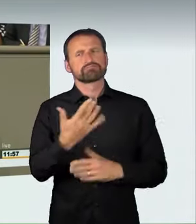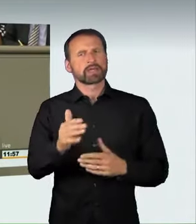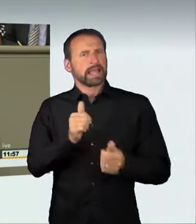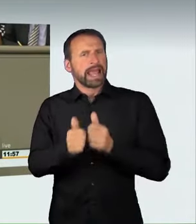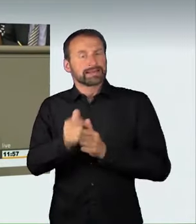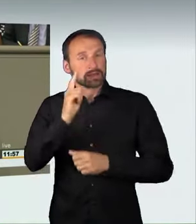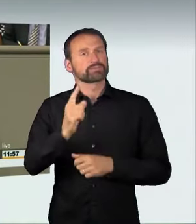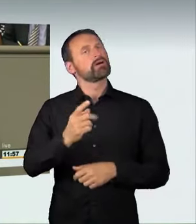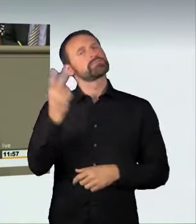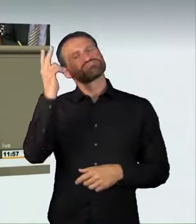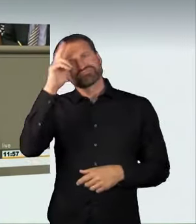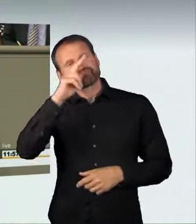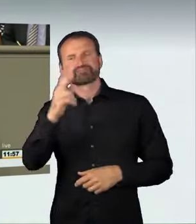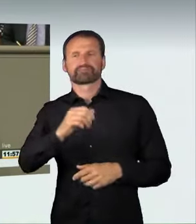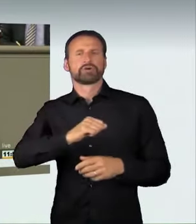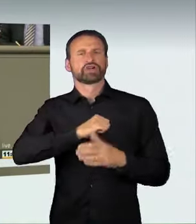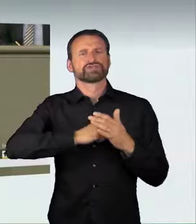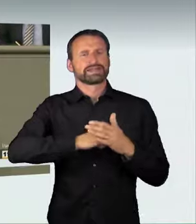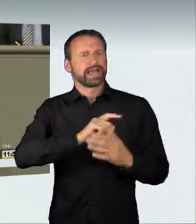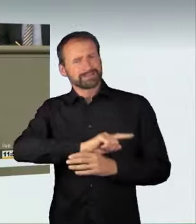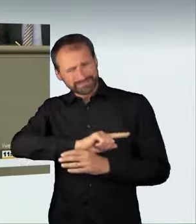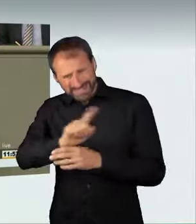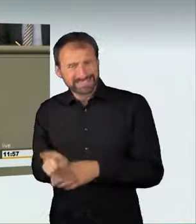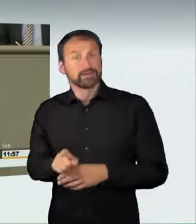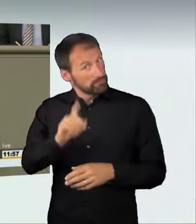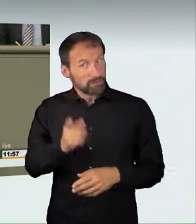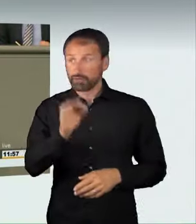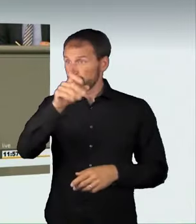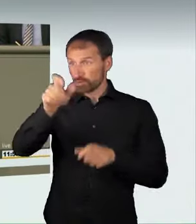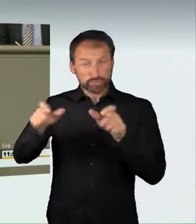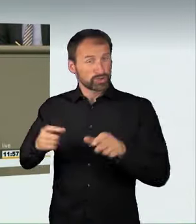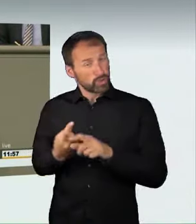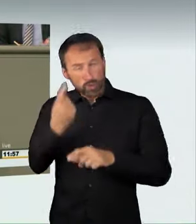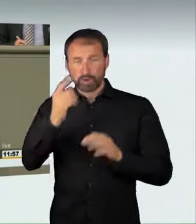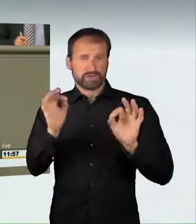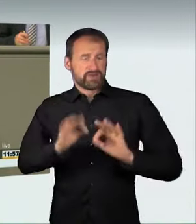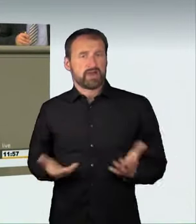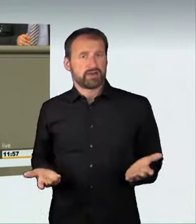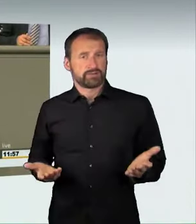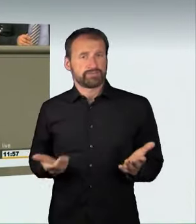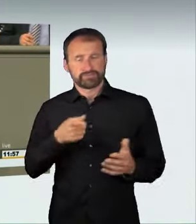für die Bürgerinnen und Bürger sein kann. Diese Raserei ist kein Kavaliersdelikt.